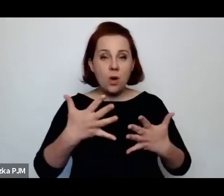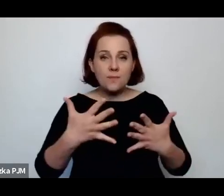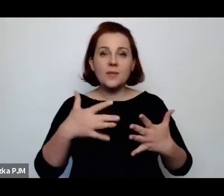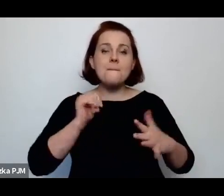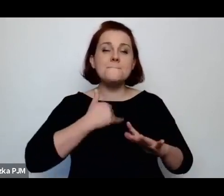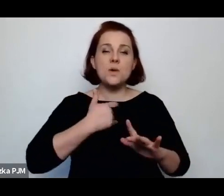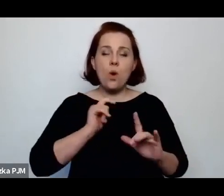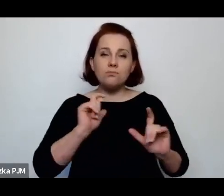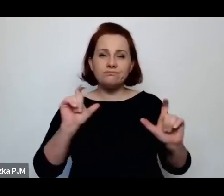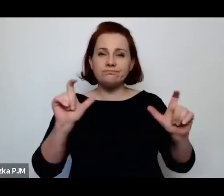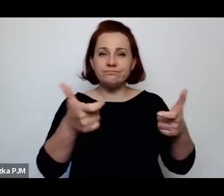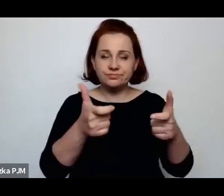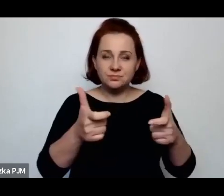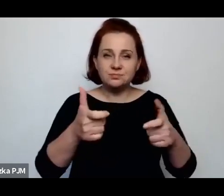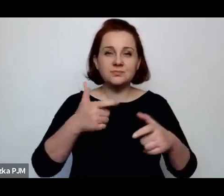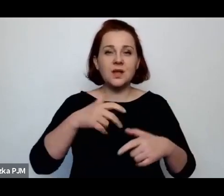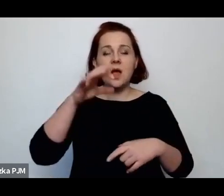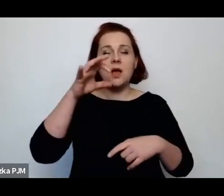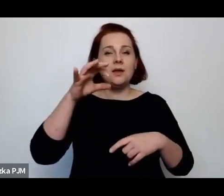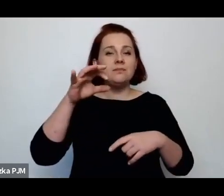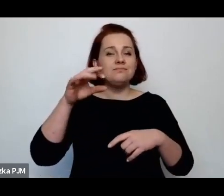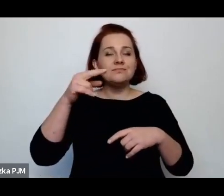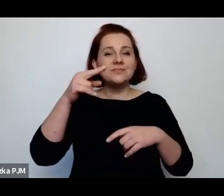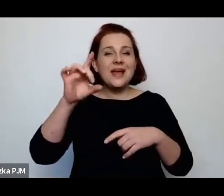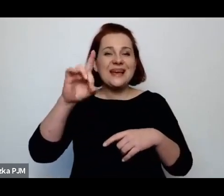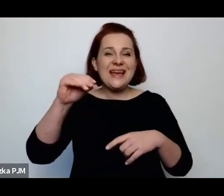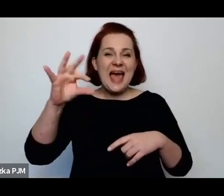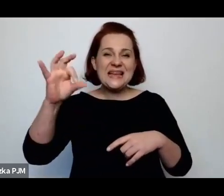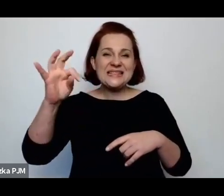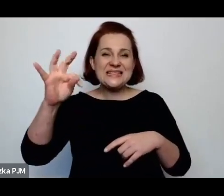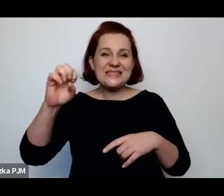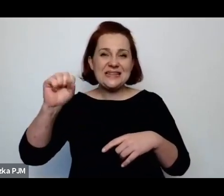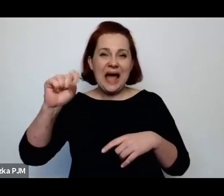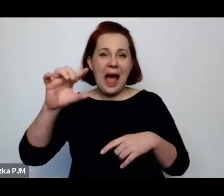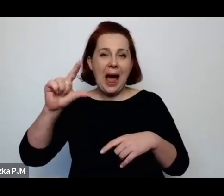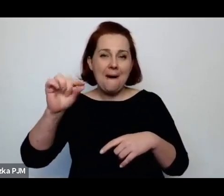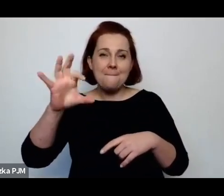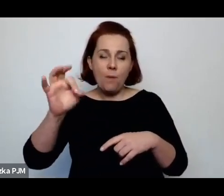i gestapowskich obław i kotłów